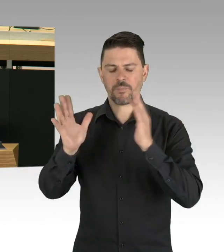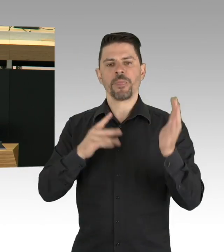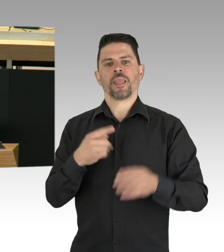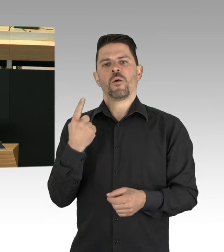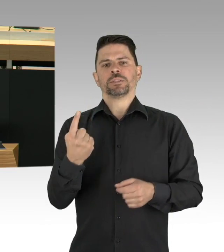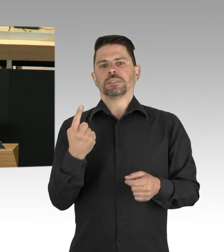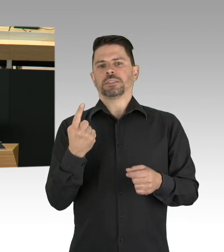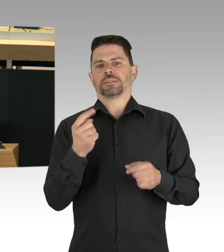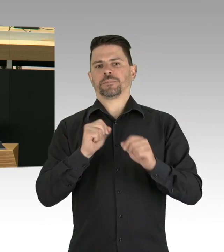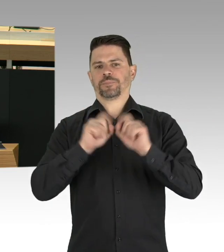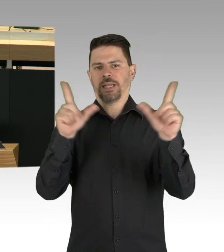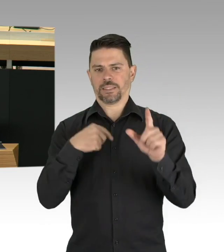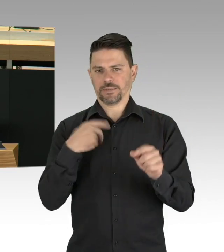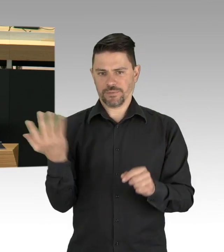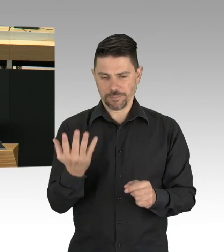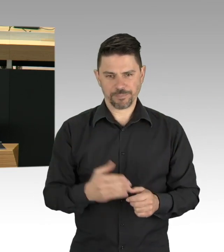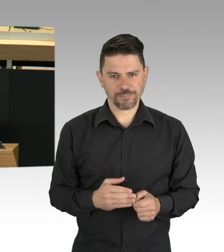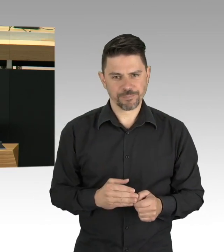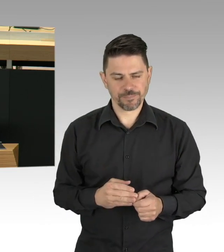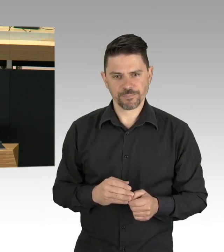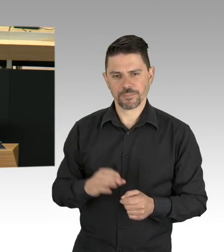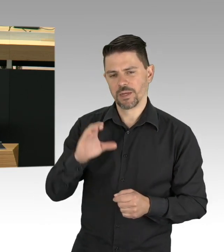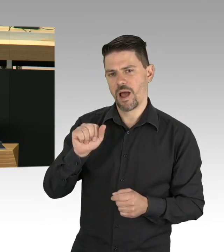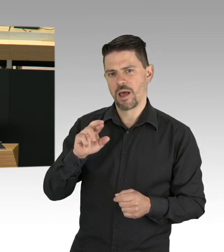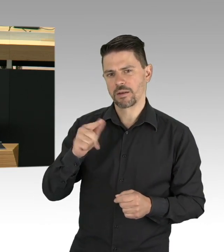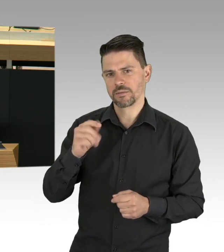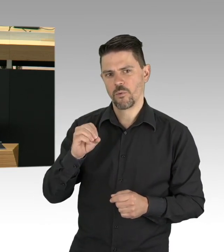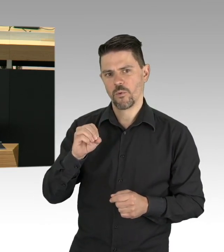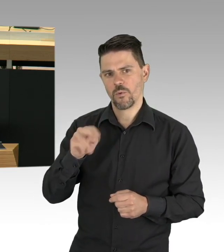Viele Menschen genießen vor allem am Abend die neue Ruhe in den Straßen.